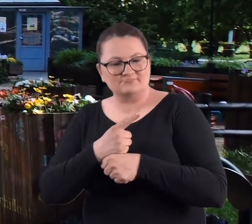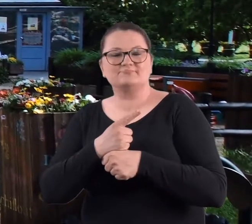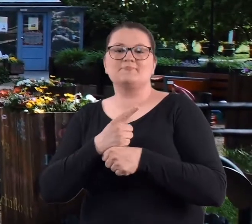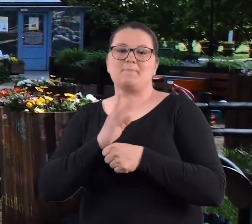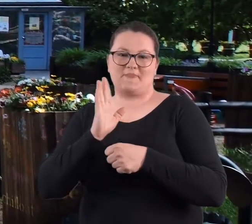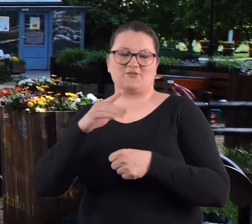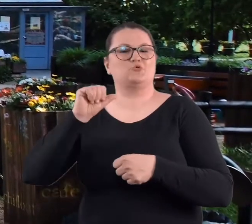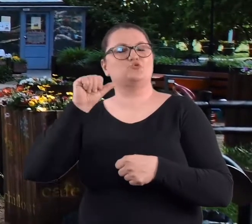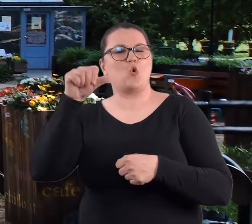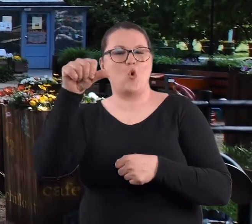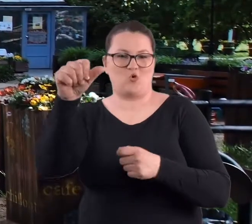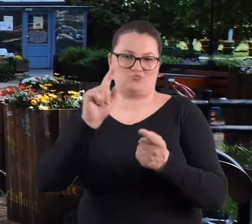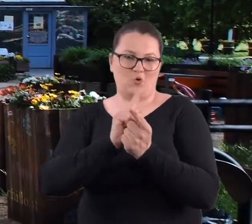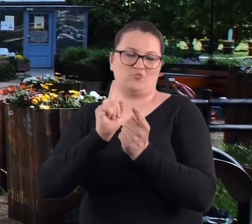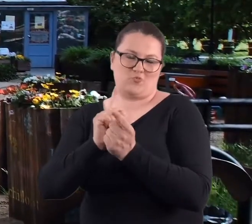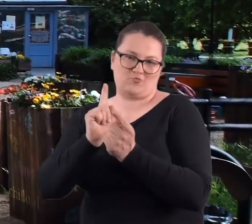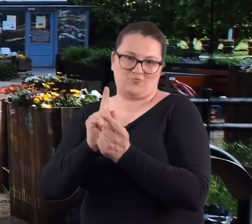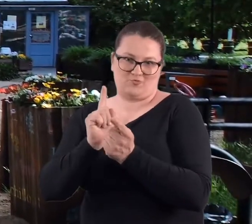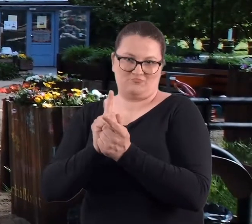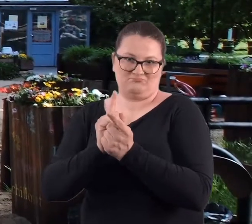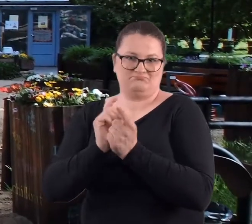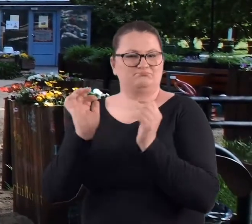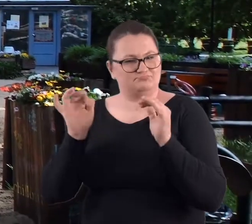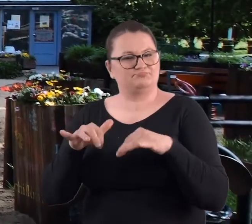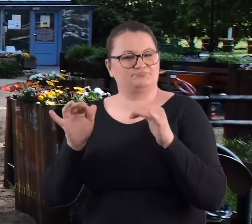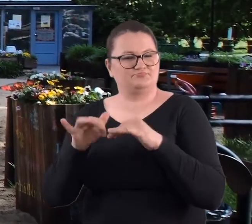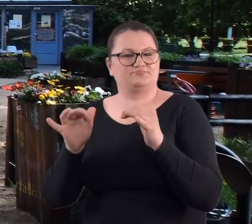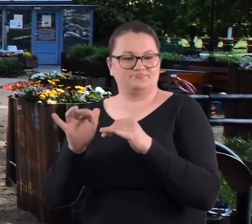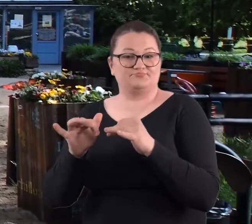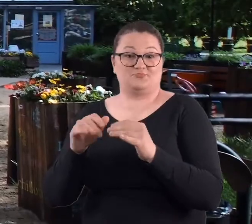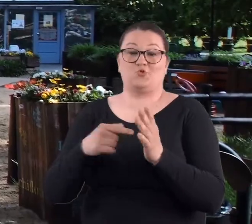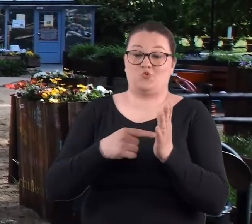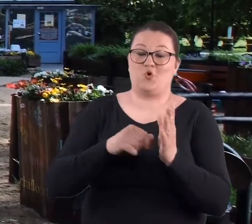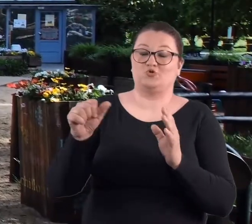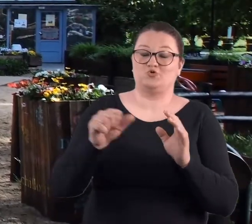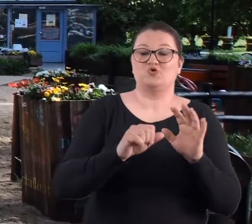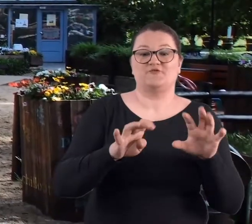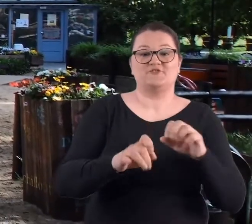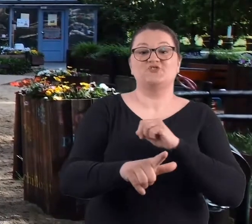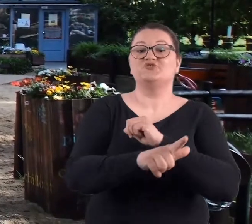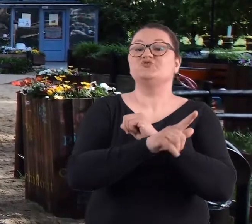że będziemy się spotykać co roku i właśnie w 1997 roku